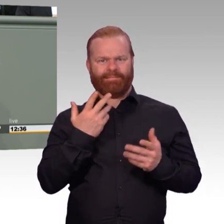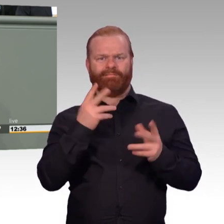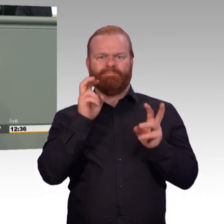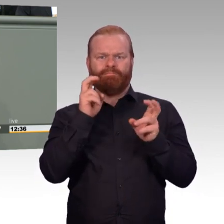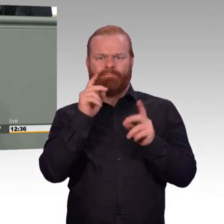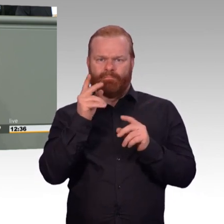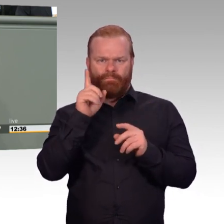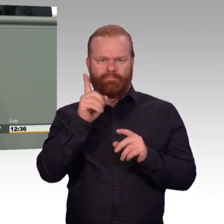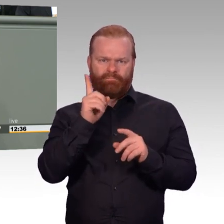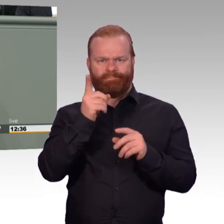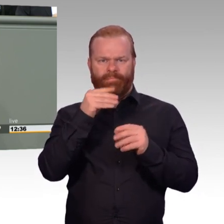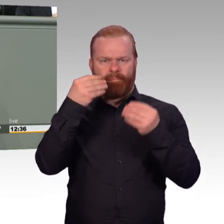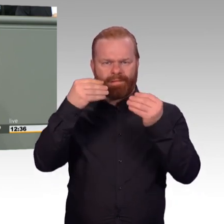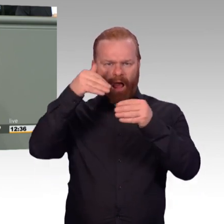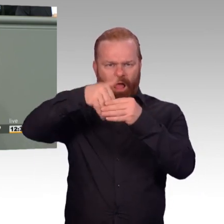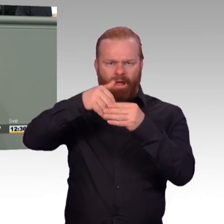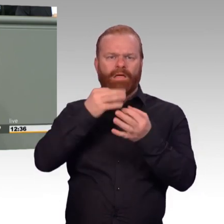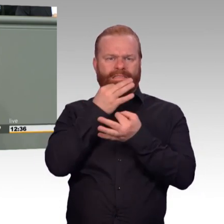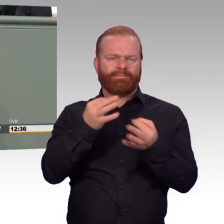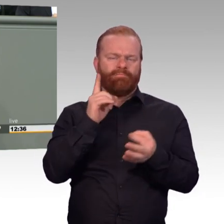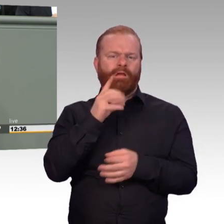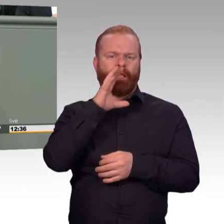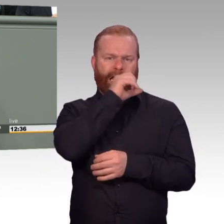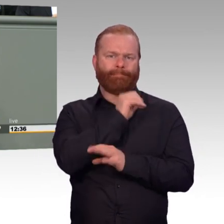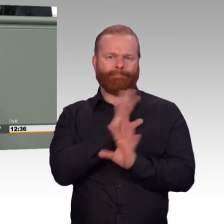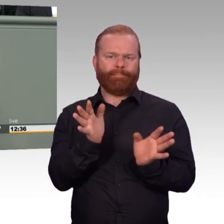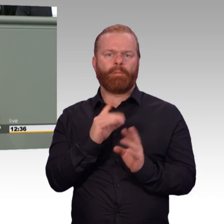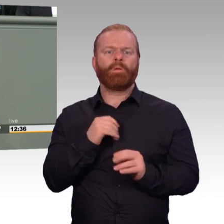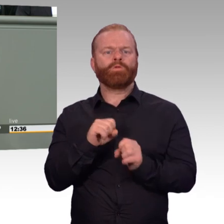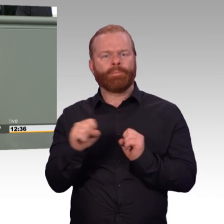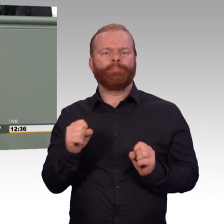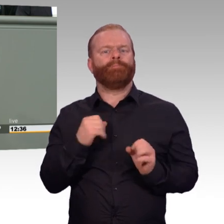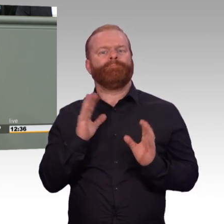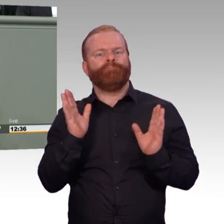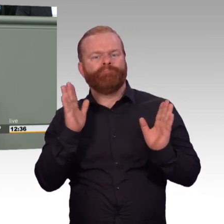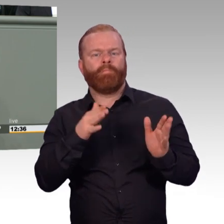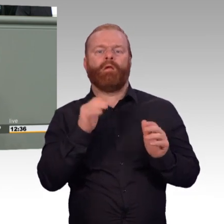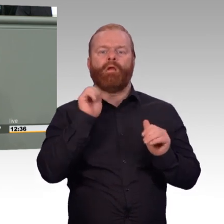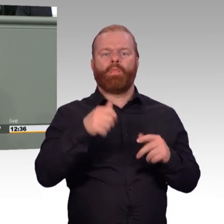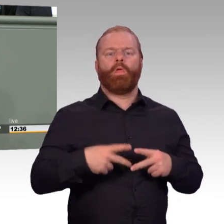mit dem vorhandenen Personal bewältigen können. Und dabei dürfen wir nicht Arbeitsbedingungen